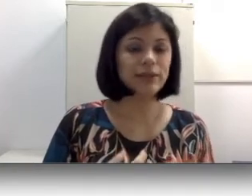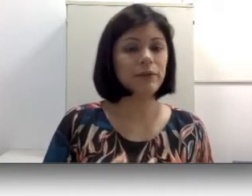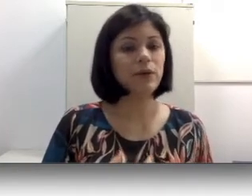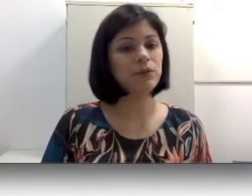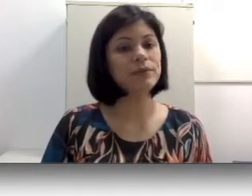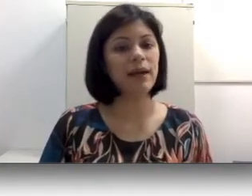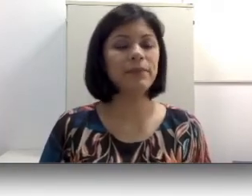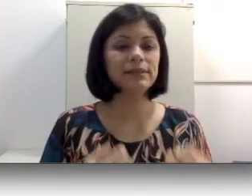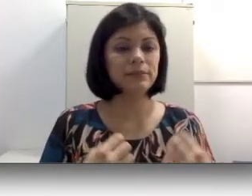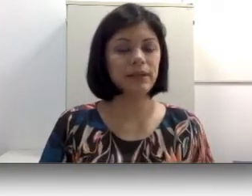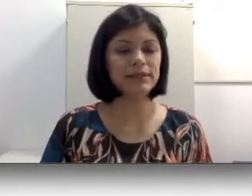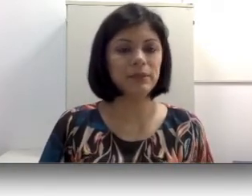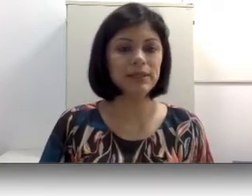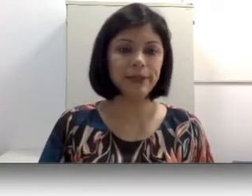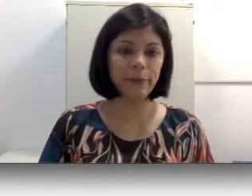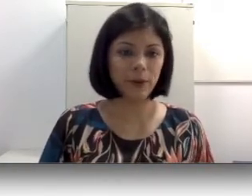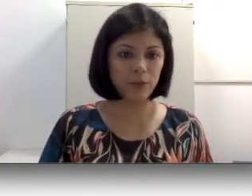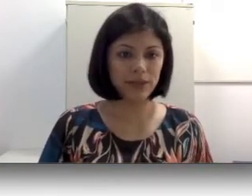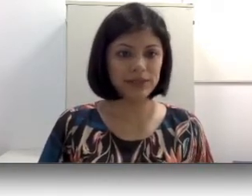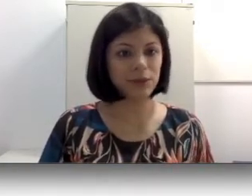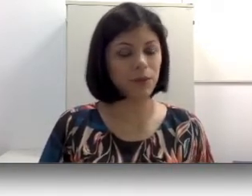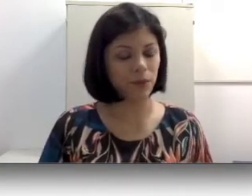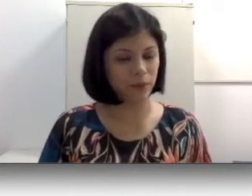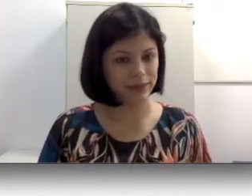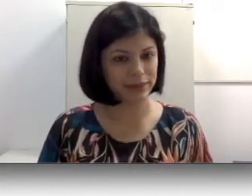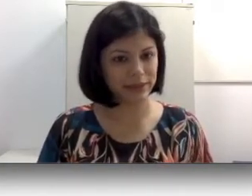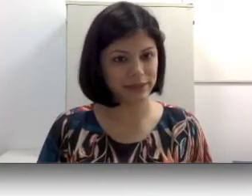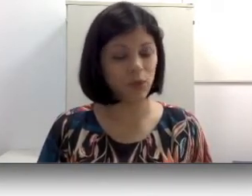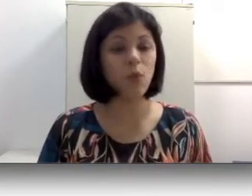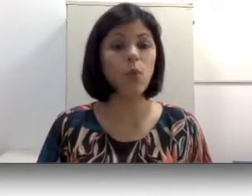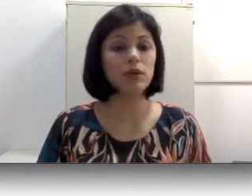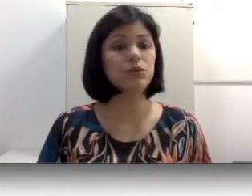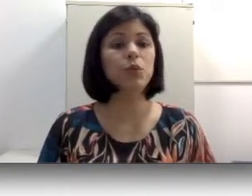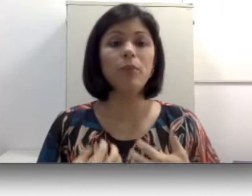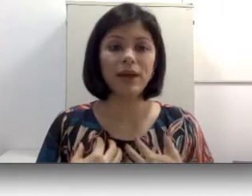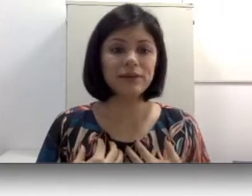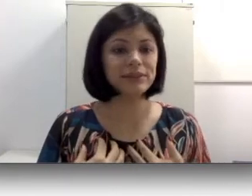encontrar para estabelecer uma comunicação ou uma interação quando o pai não sabe